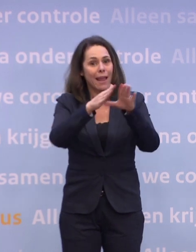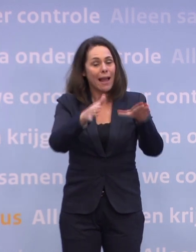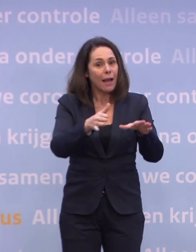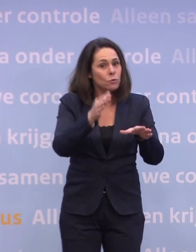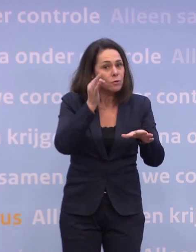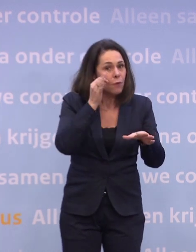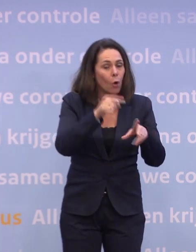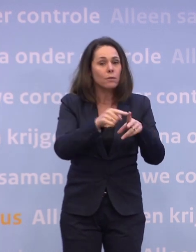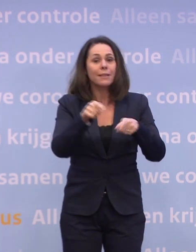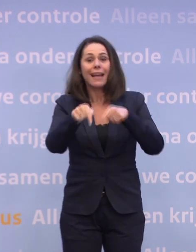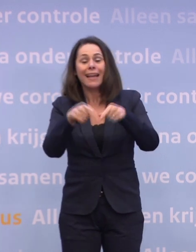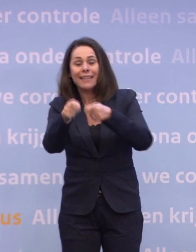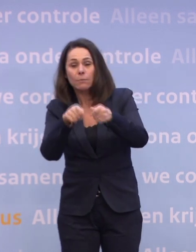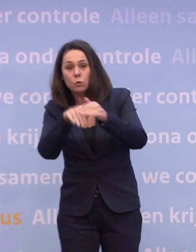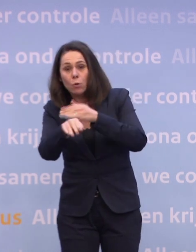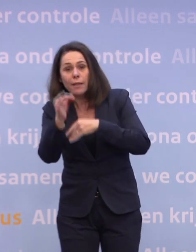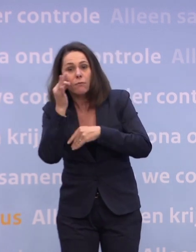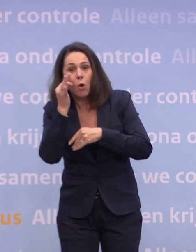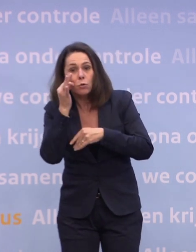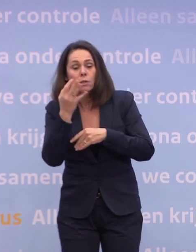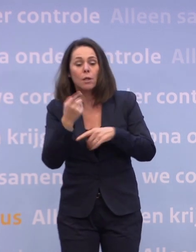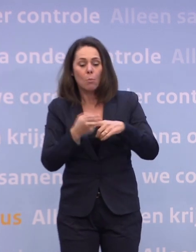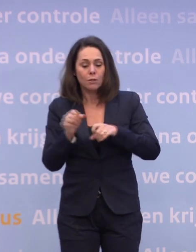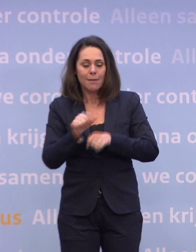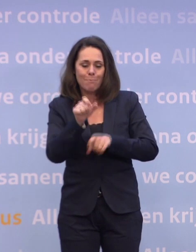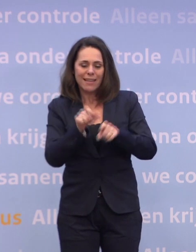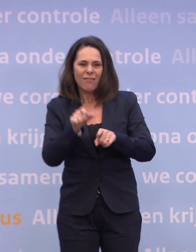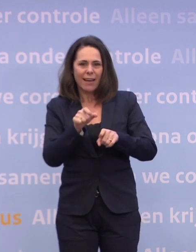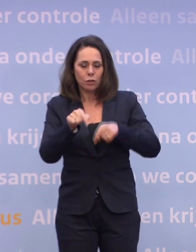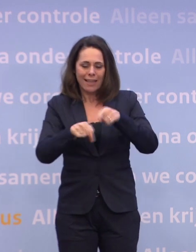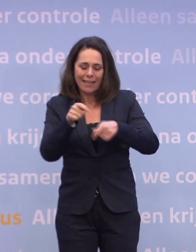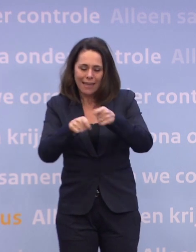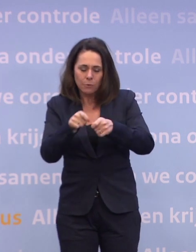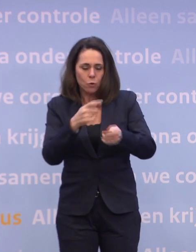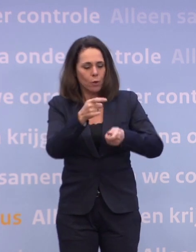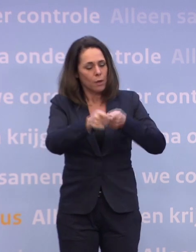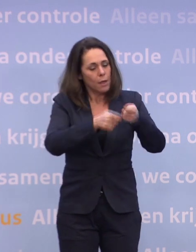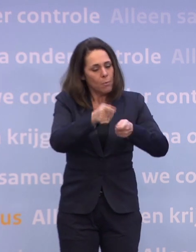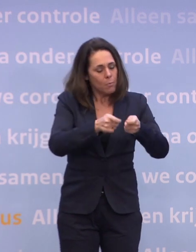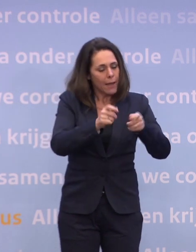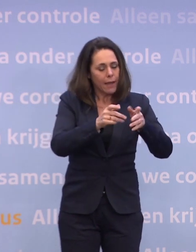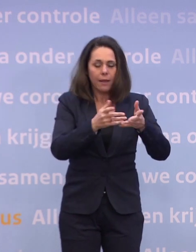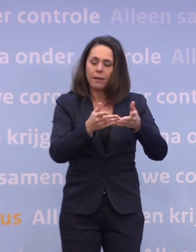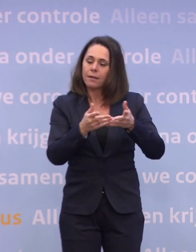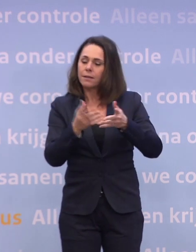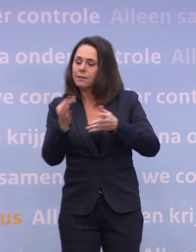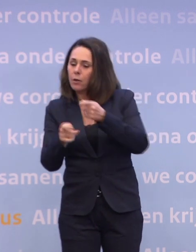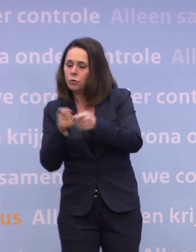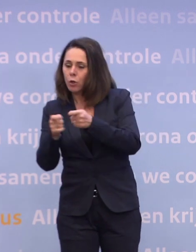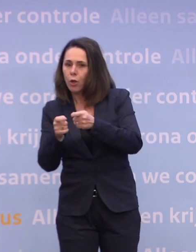En vervolgens de medewerkers... ...in de gehandicaptenzorg en de verpleeghuiszorg en de thuiszorg. Medewerkers in de verpleeghuiszorg zetten we helemaal vooraan in de rij...